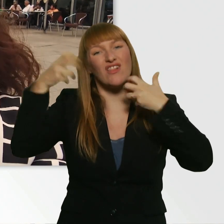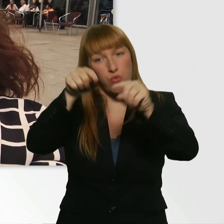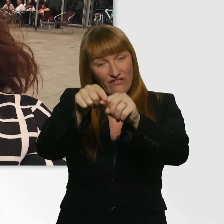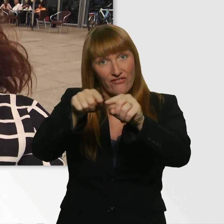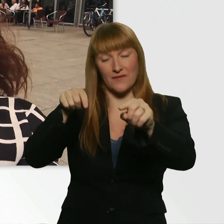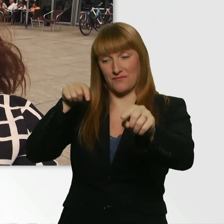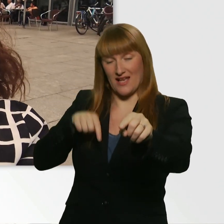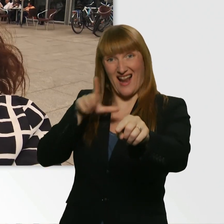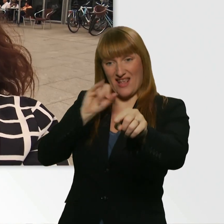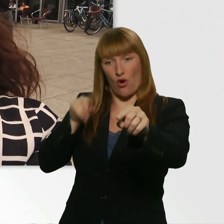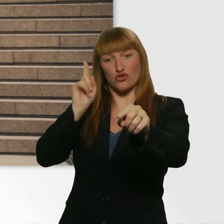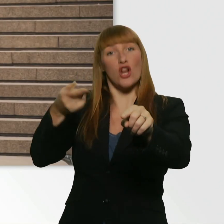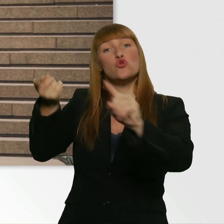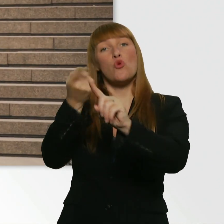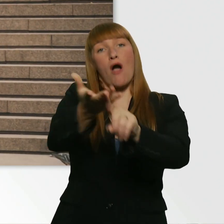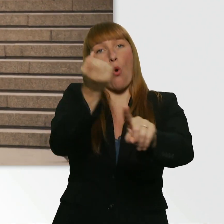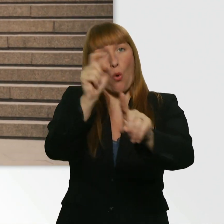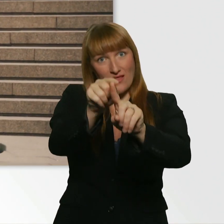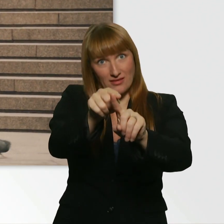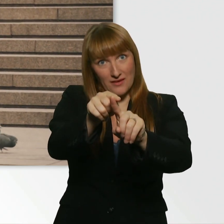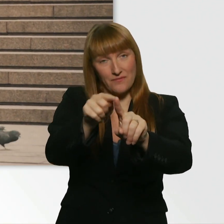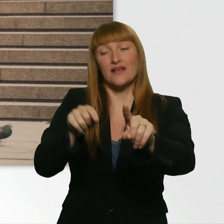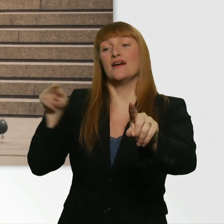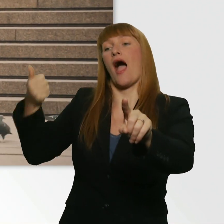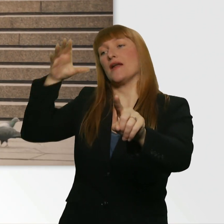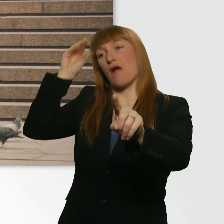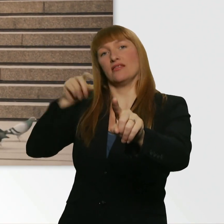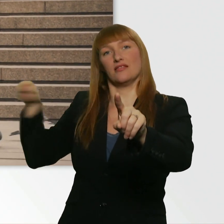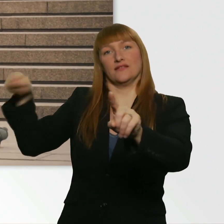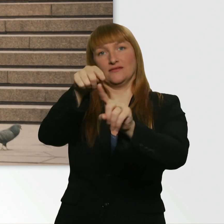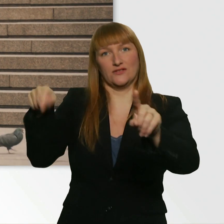Und Leroy fragt sie grade, ob sie das mitmachen möchte oder nicht.